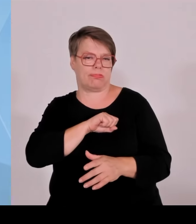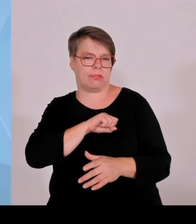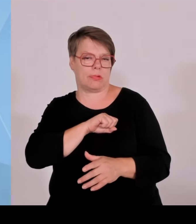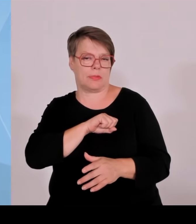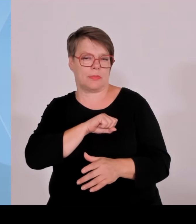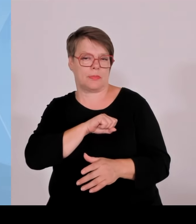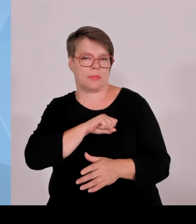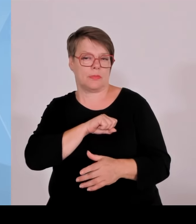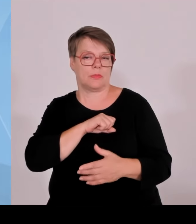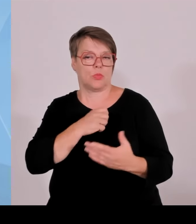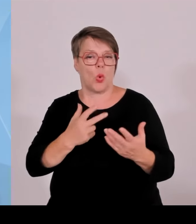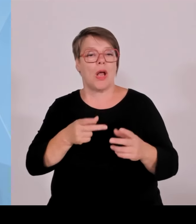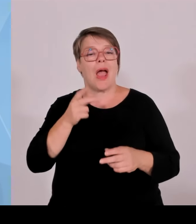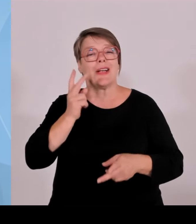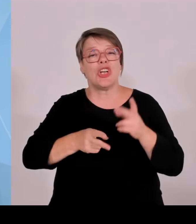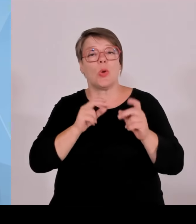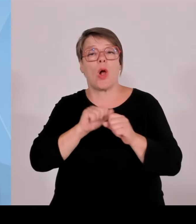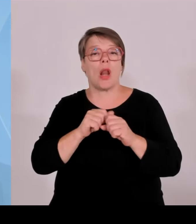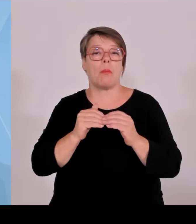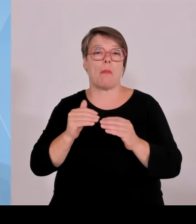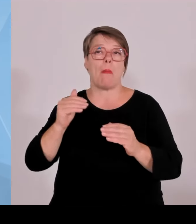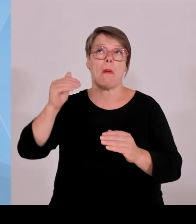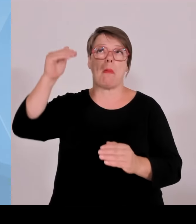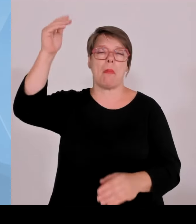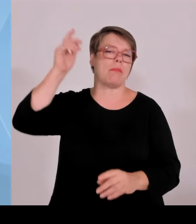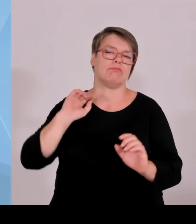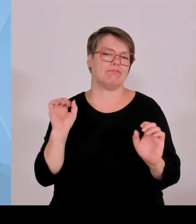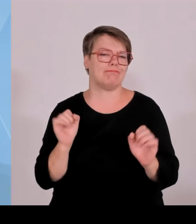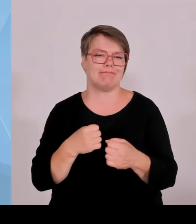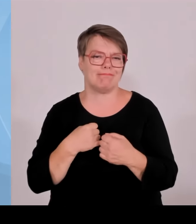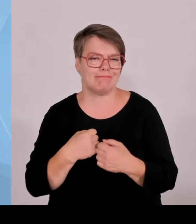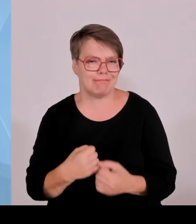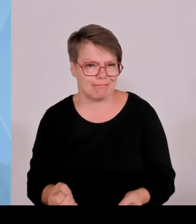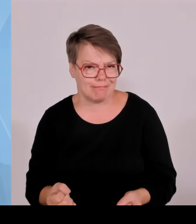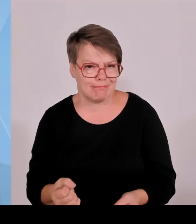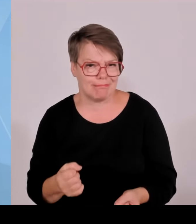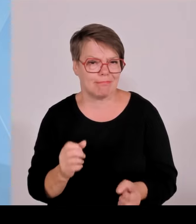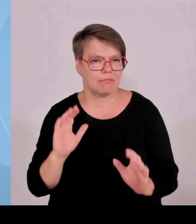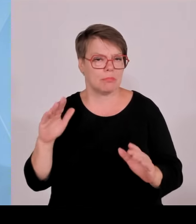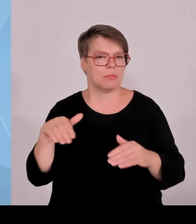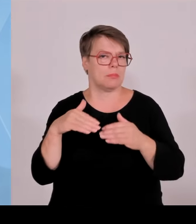wollen, dass die Standortkommune ein Mehrfaches dessen bekommt, was ich Ihnen gerade geschildert habe, dann würde das wieder an